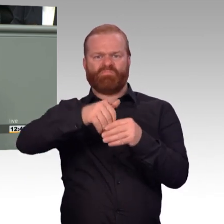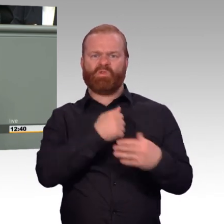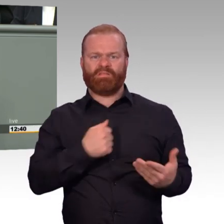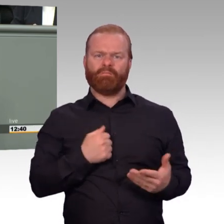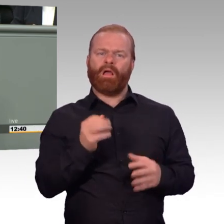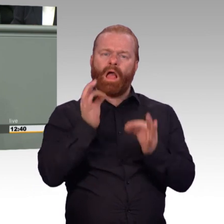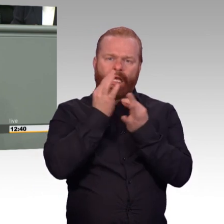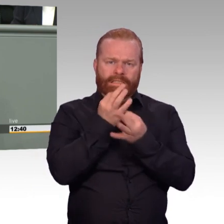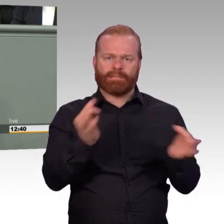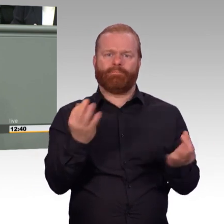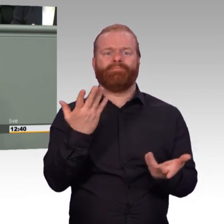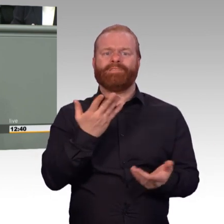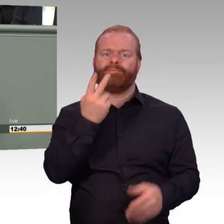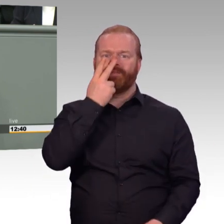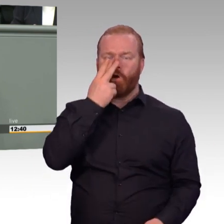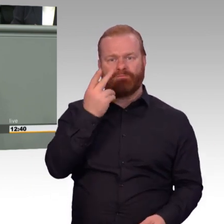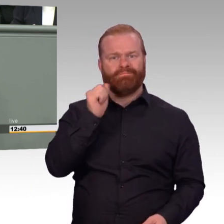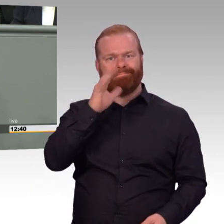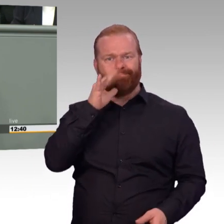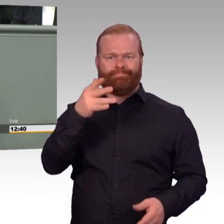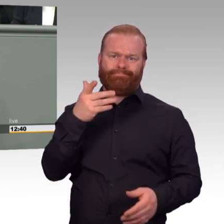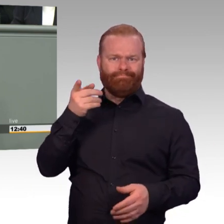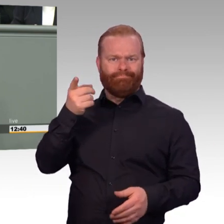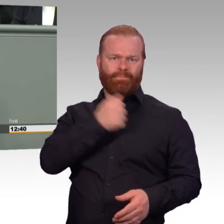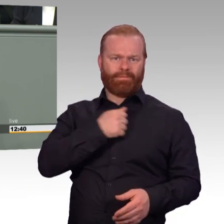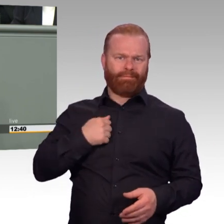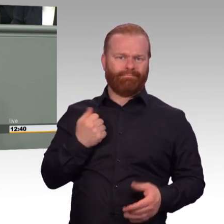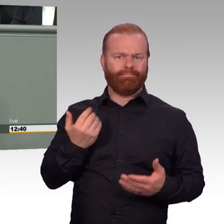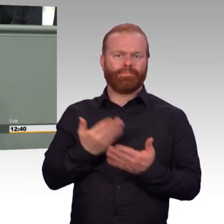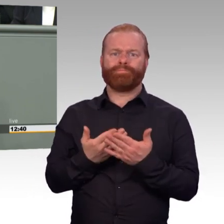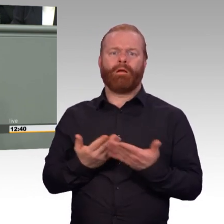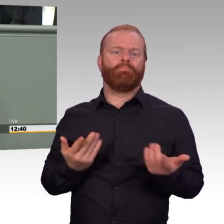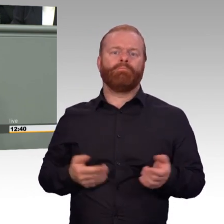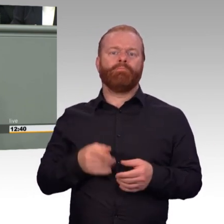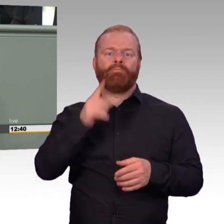Viele dieser Fragen werden im vorliegenden Gesetzesentwurf positiv beantwortet.